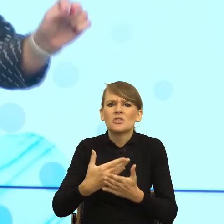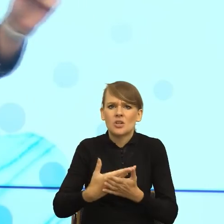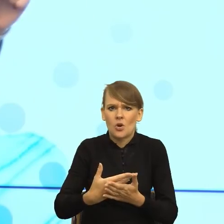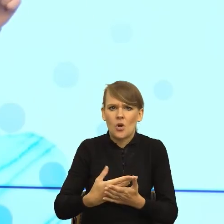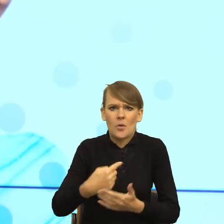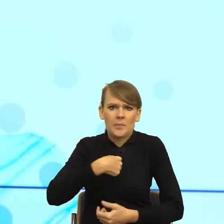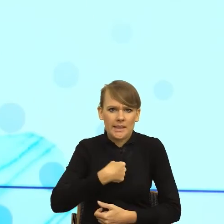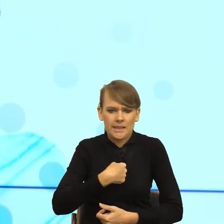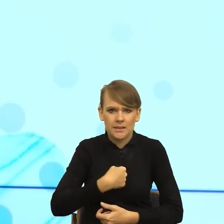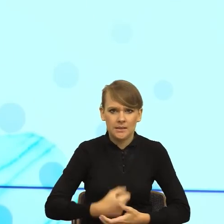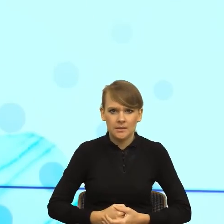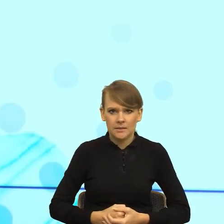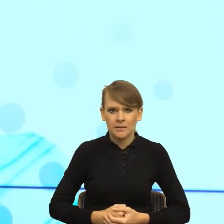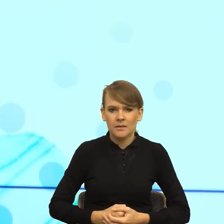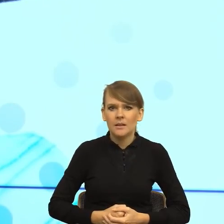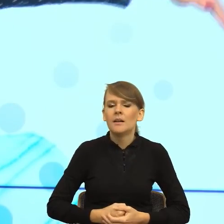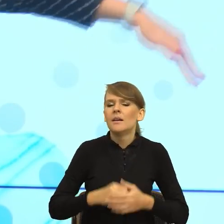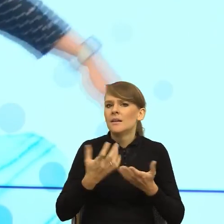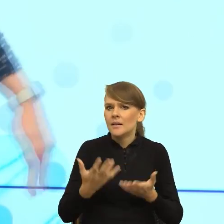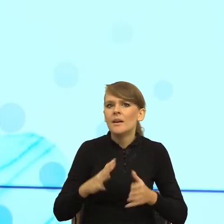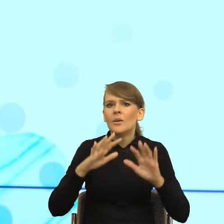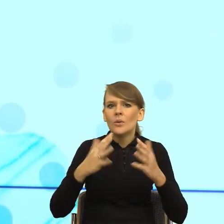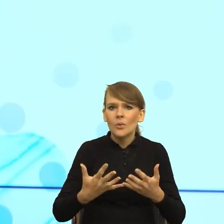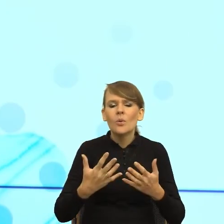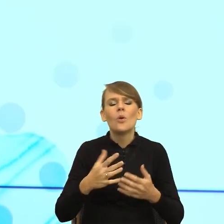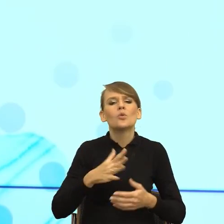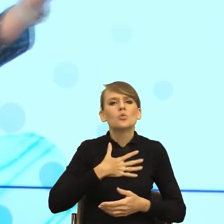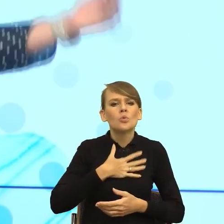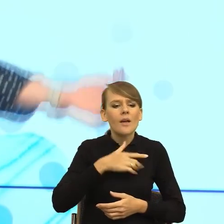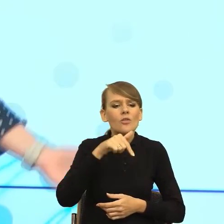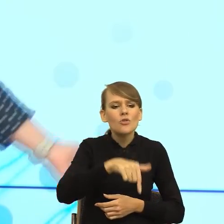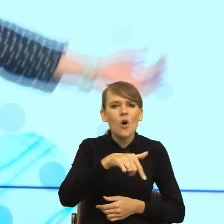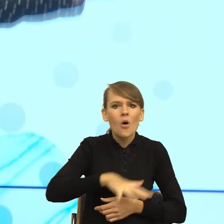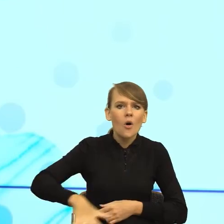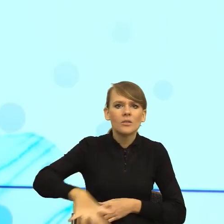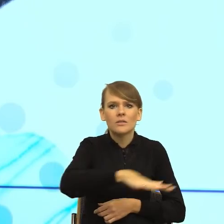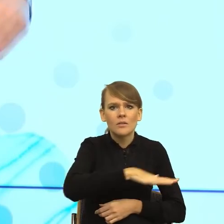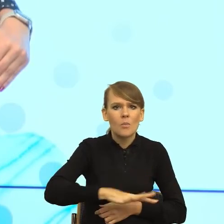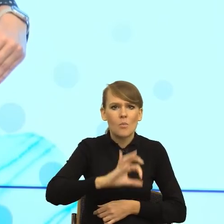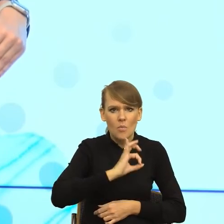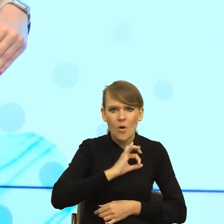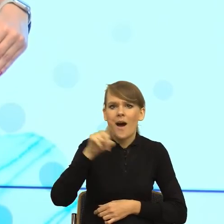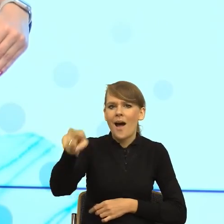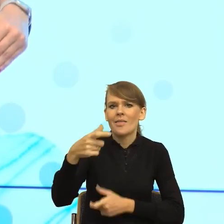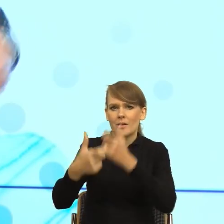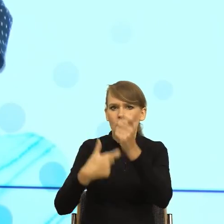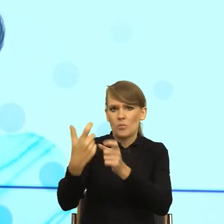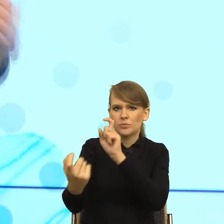mówi, postrzegam tą przestrzeń jako swoją strefę, a twoje działanie jako wymierzone przeciwko mnie, no i jeżeli do urzędu przychodzi pani